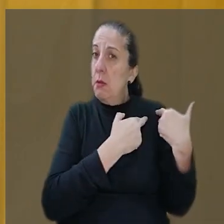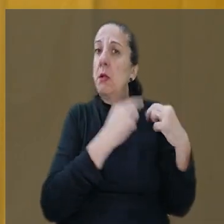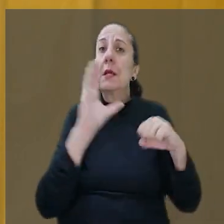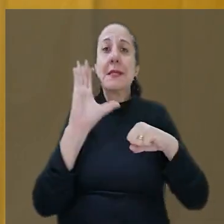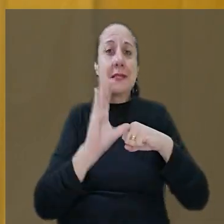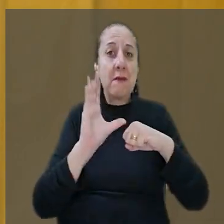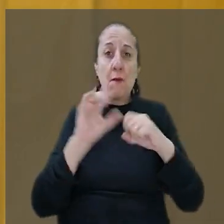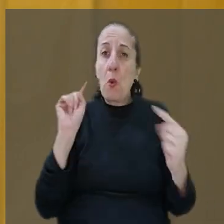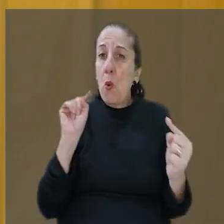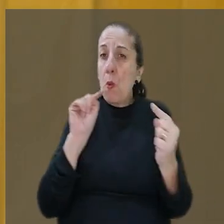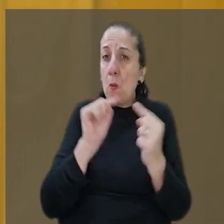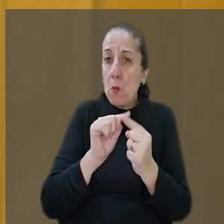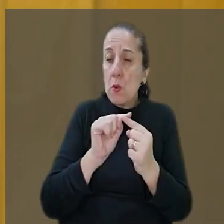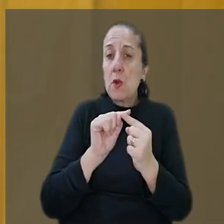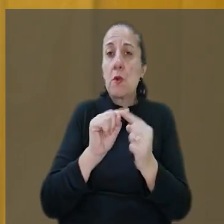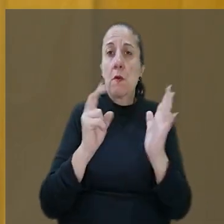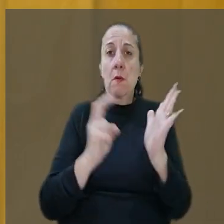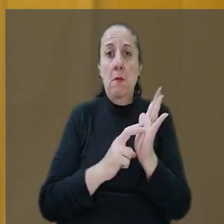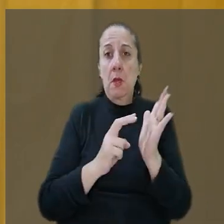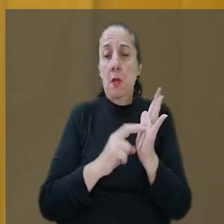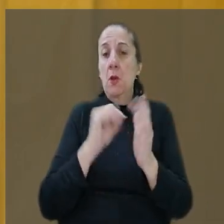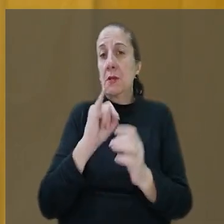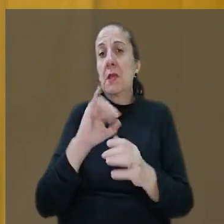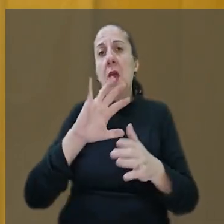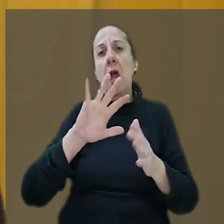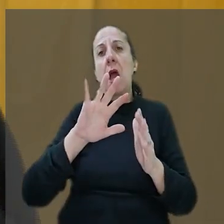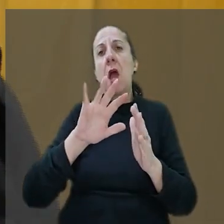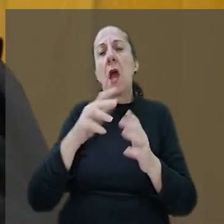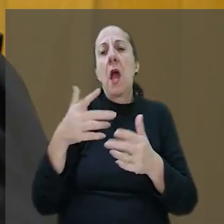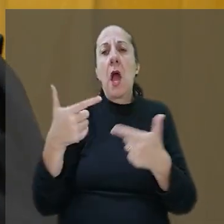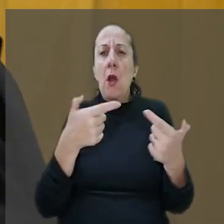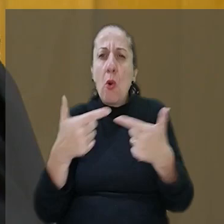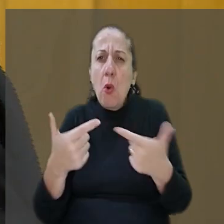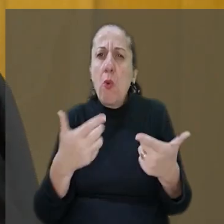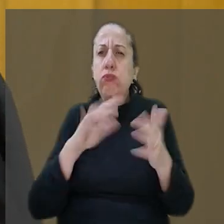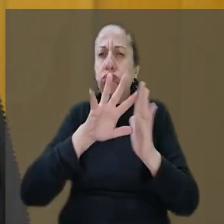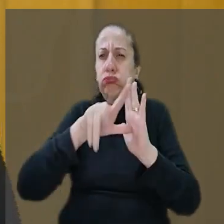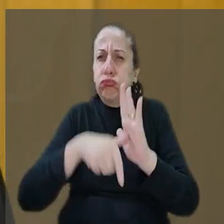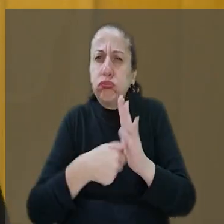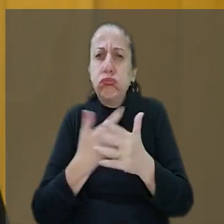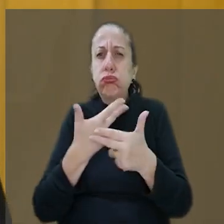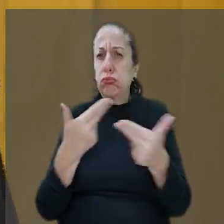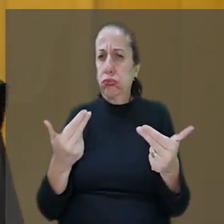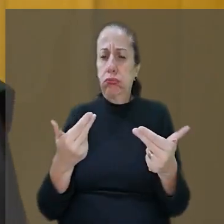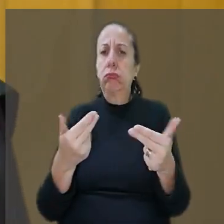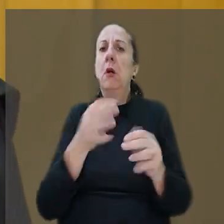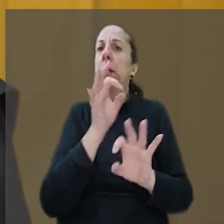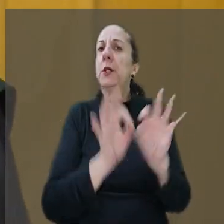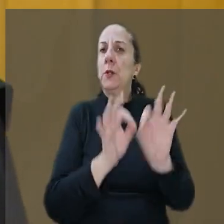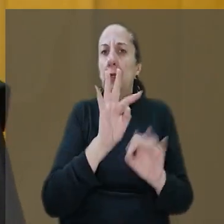objetiva do empregador em casos como assaltos e sequestros. "Aqui a jurisprudência do TST não